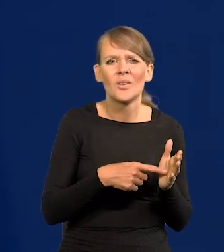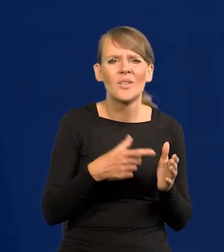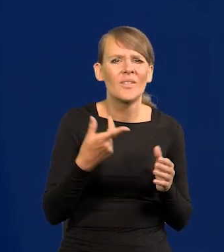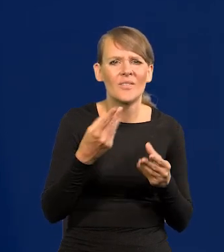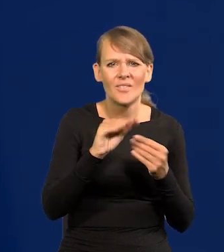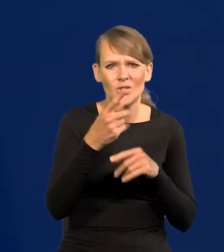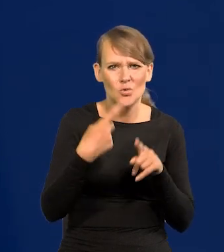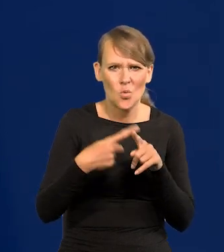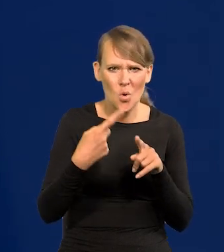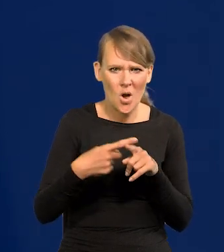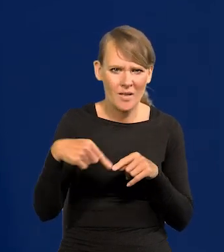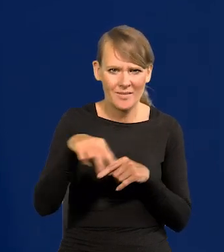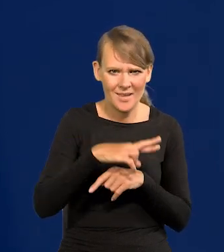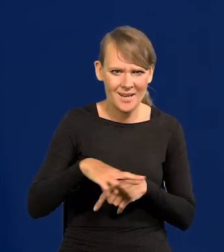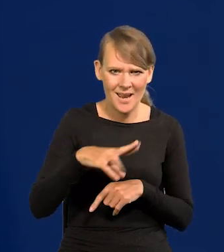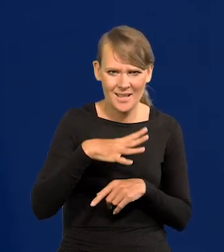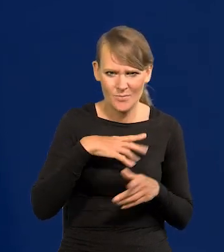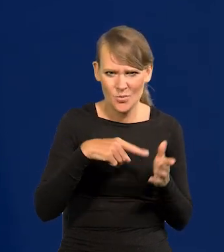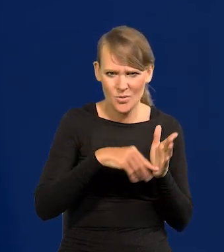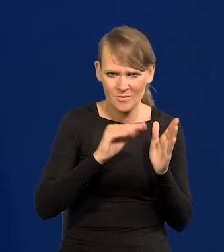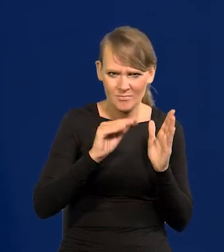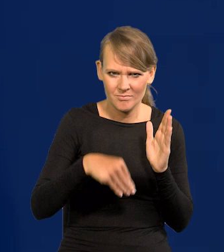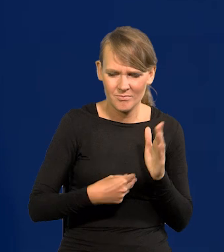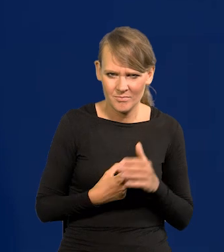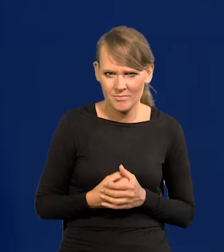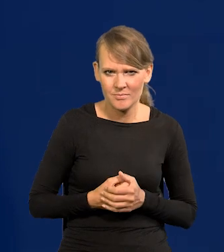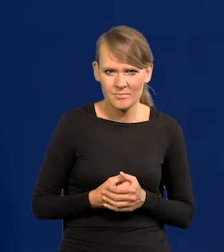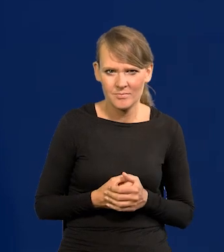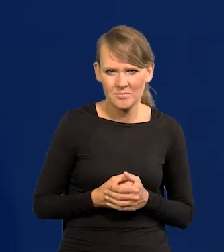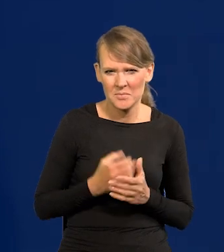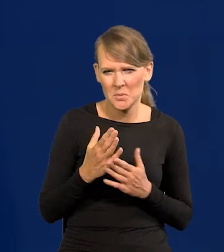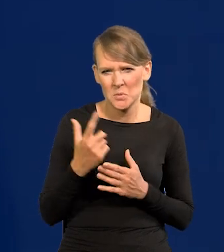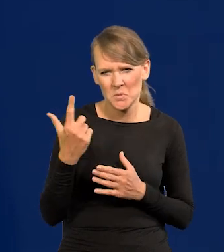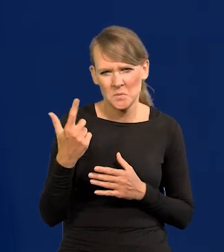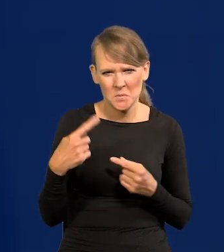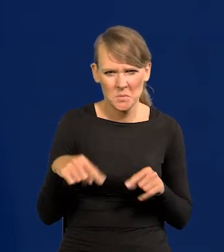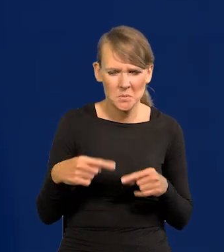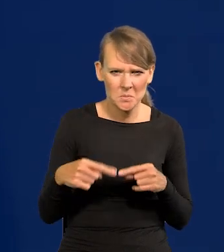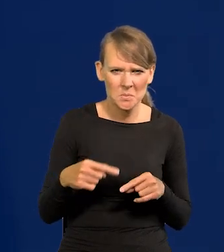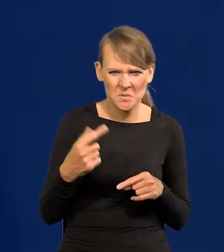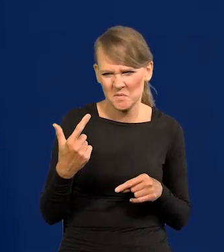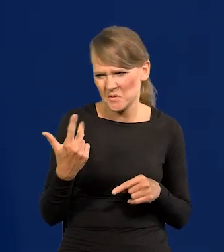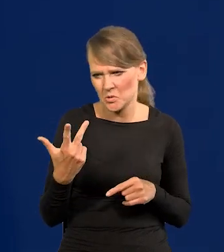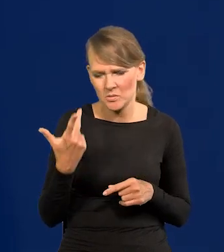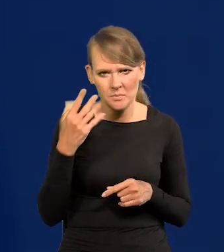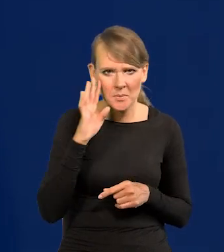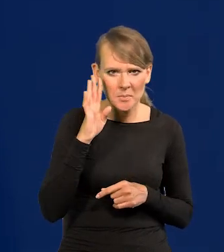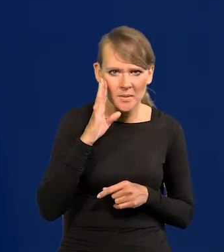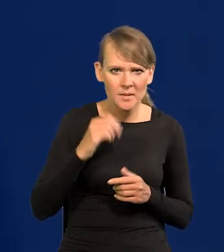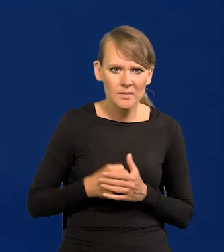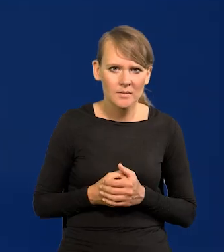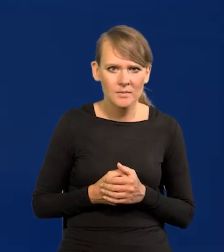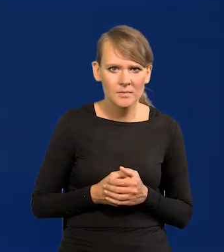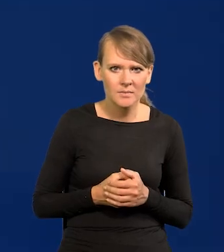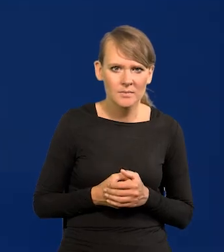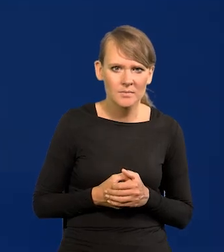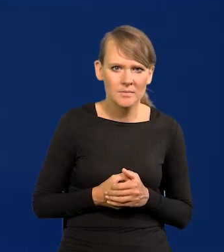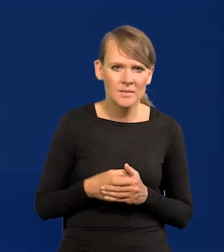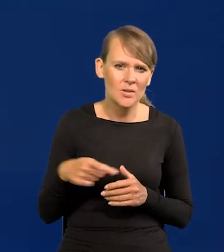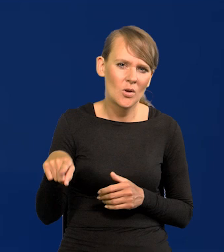prawie wszyscy członkowie obecnej rady z wyłączeniem dwóch, czy już nie pamiętam czy trzech osób? I które tego nie przestrzegają.